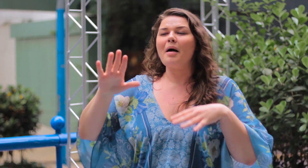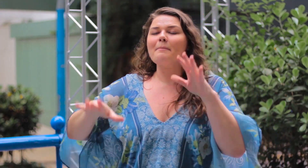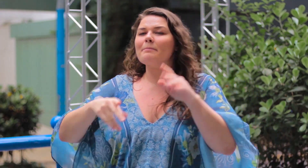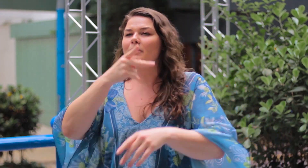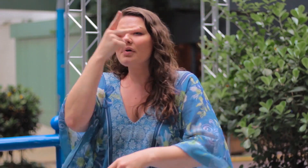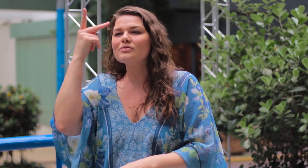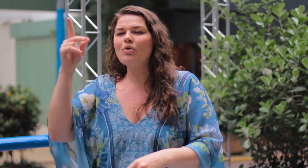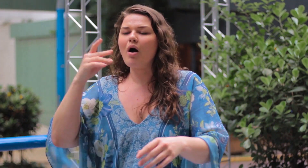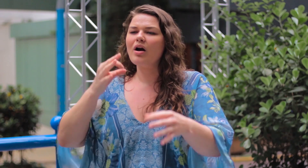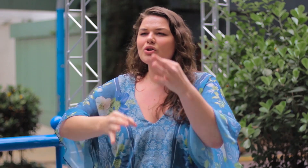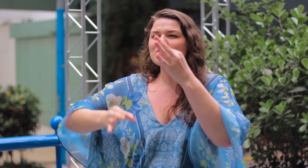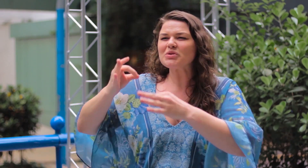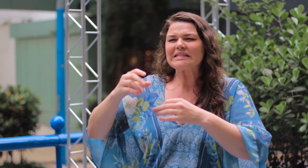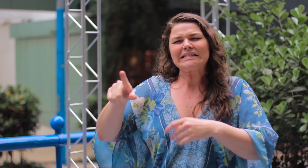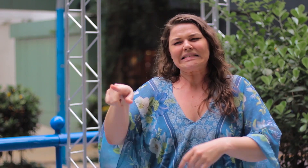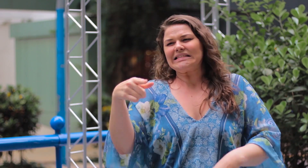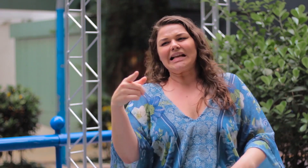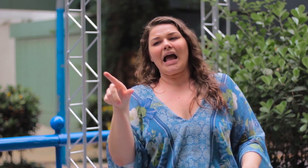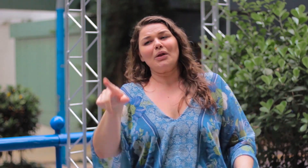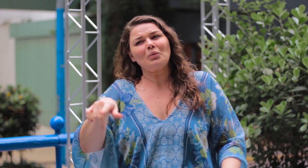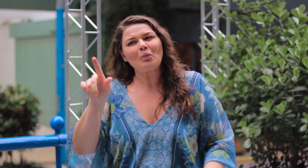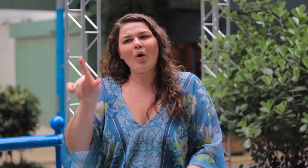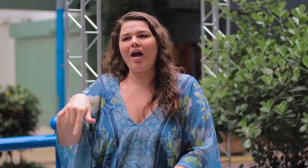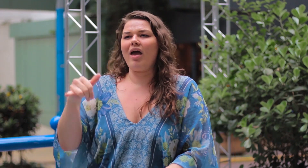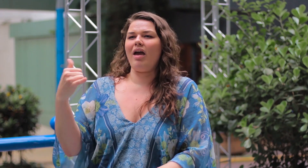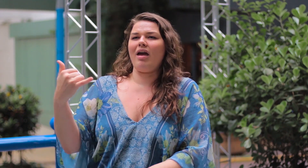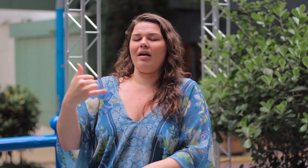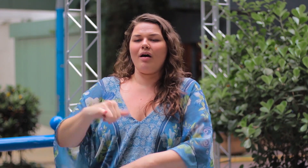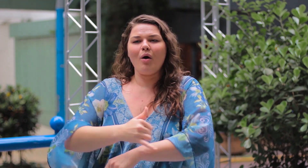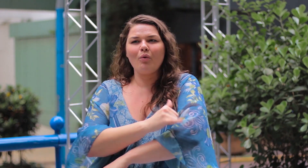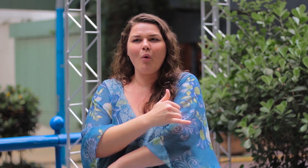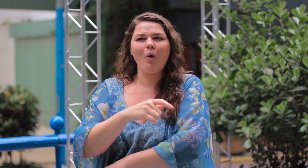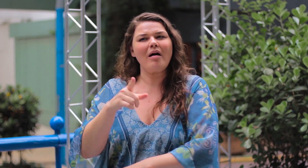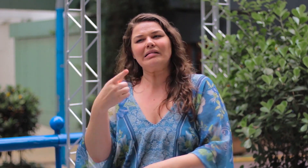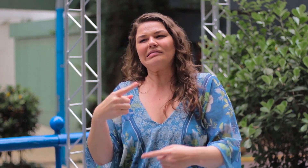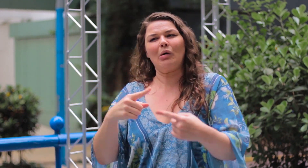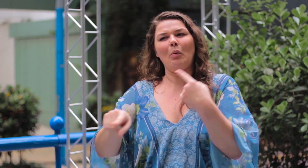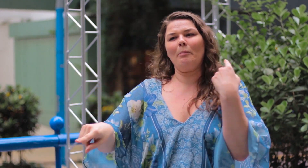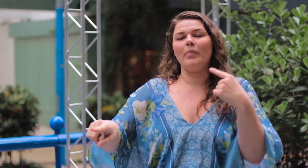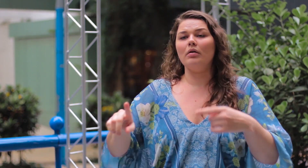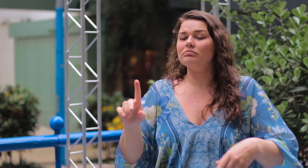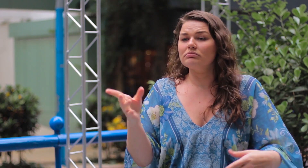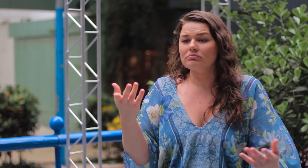Muitas pessoas julgam e dizem que esse tipo de roupa não combina com pessoas gordas.